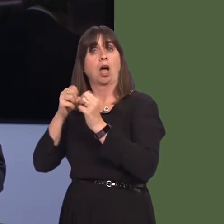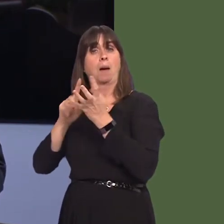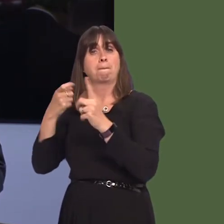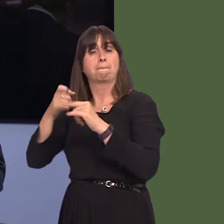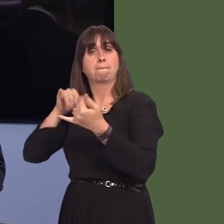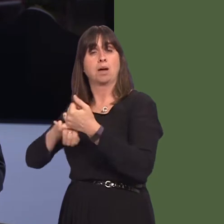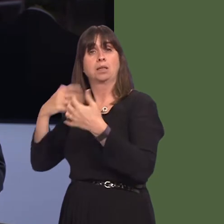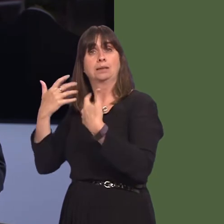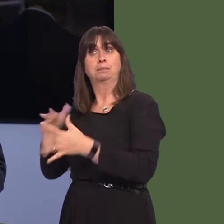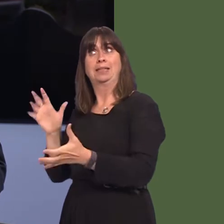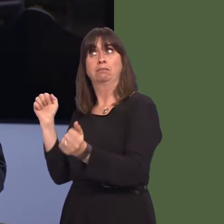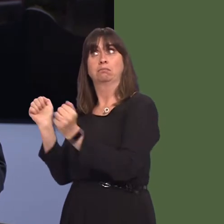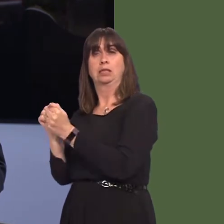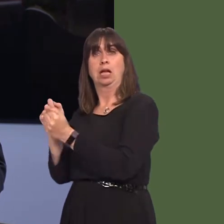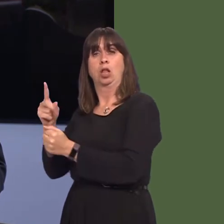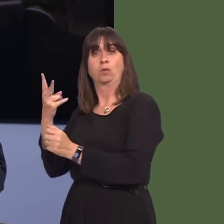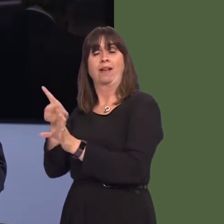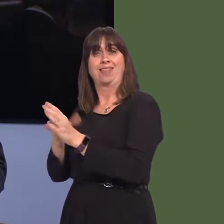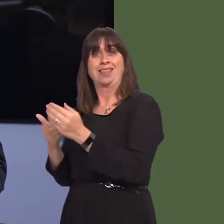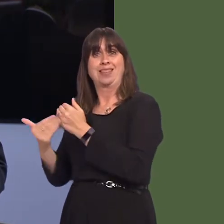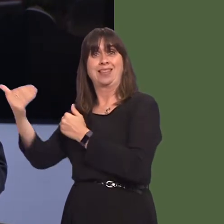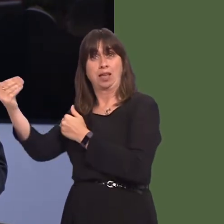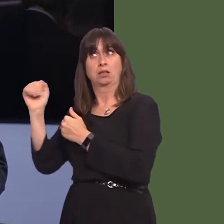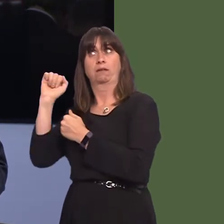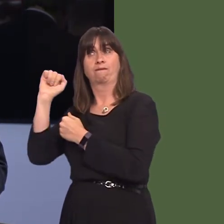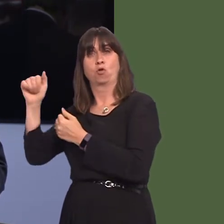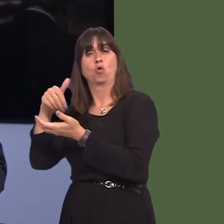deal with Arla to manufacture, distribute and market its range of premium ready-to drink